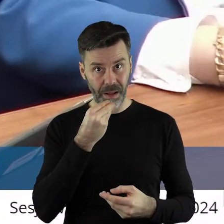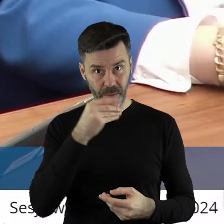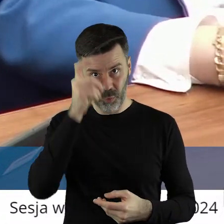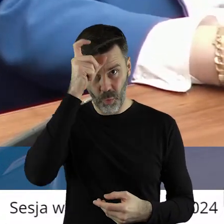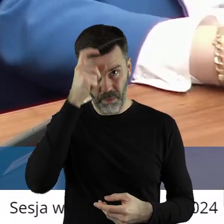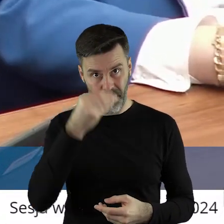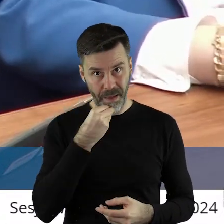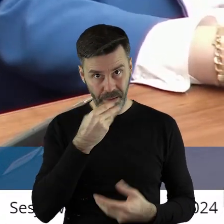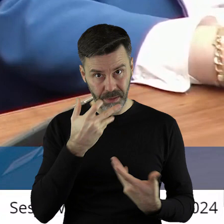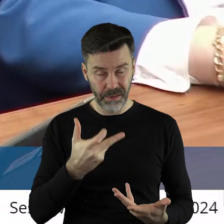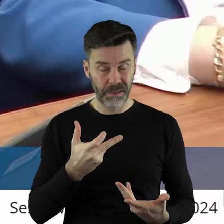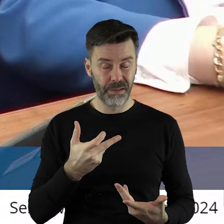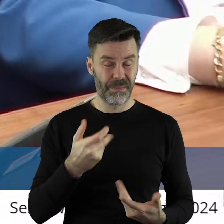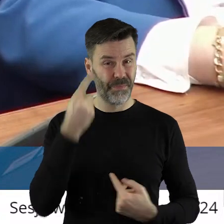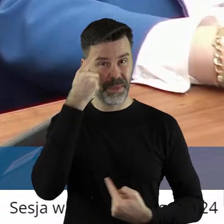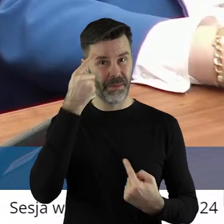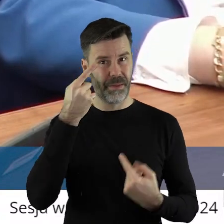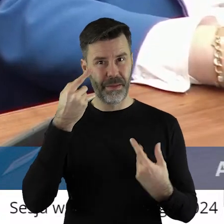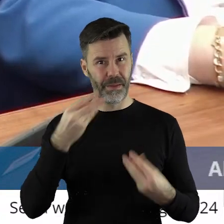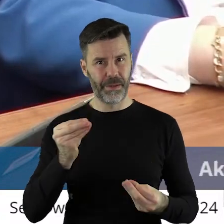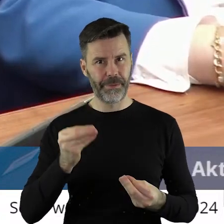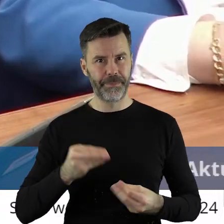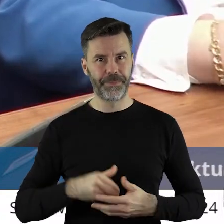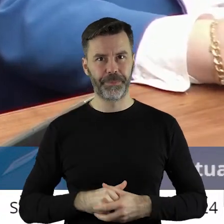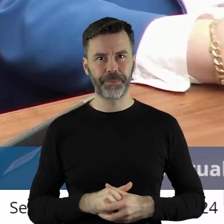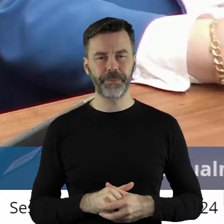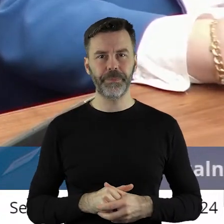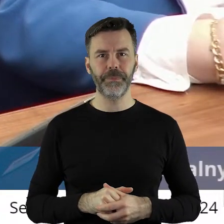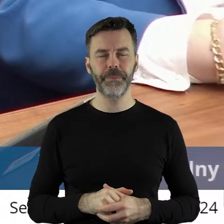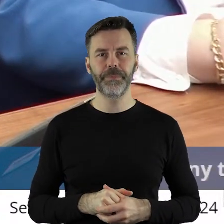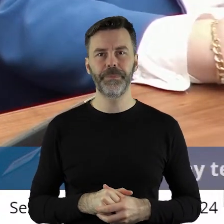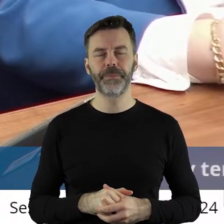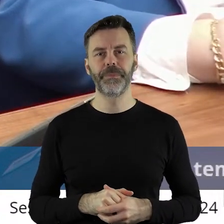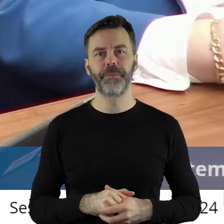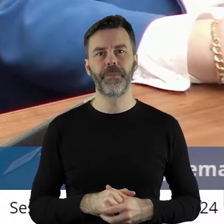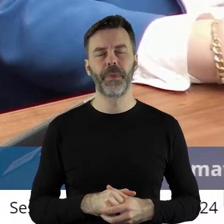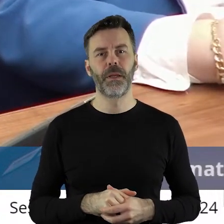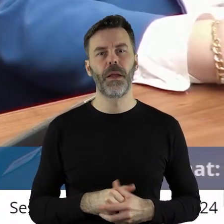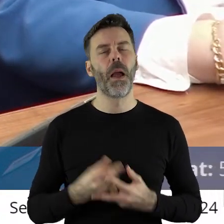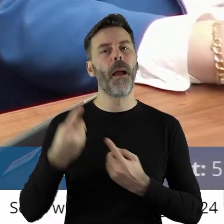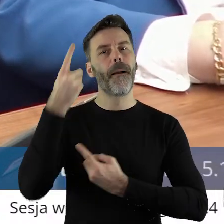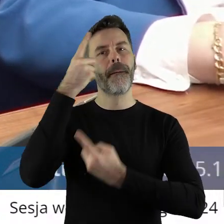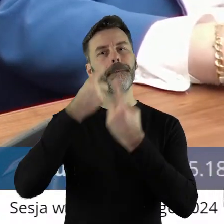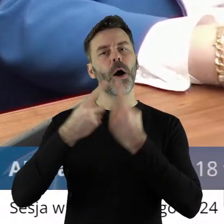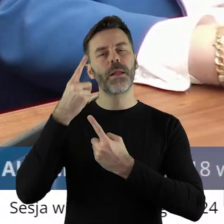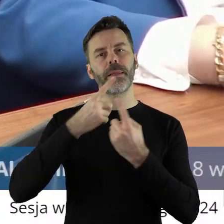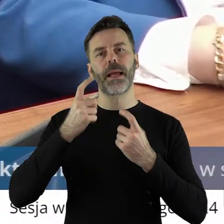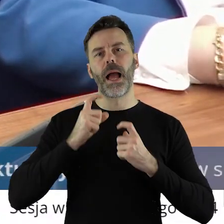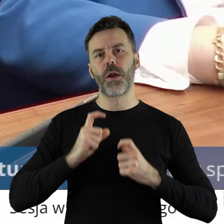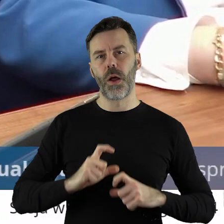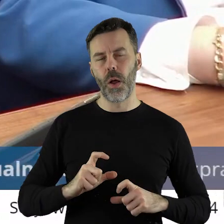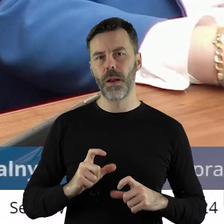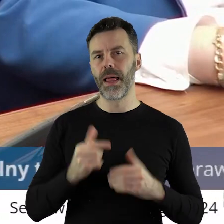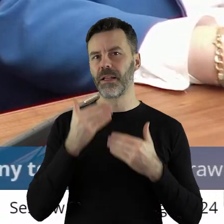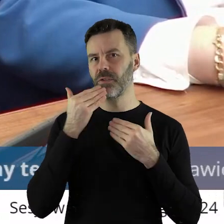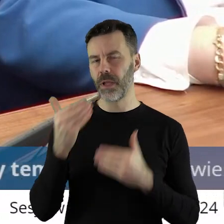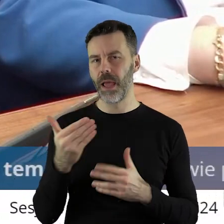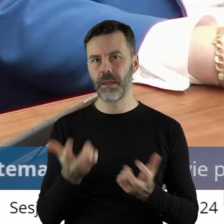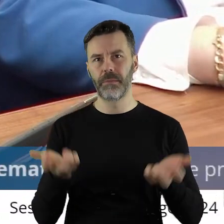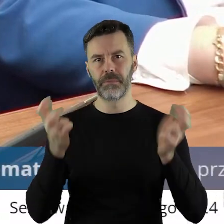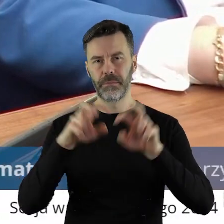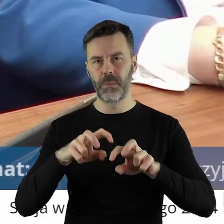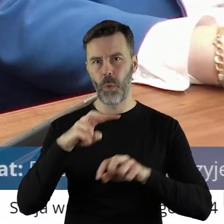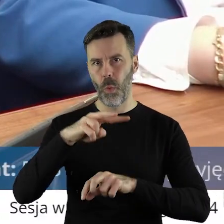jeść. Myślę, że nie. Polityka rolna była jednym z głównych filarów powstania Unii Europejskiej,